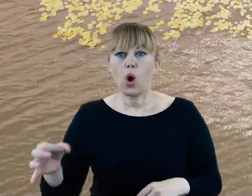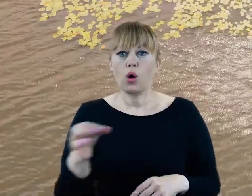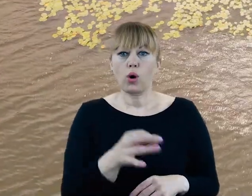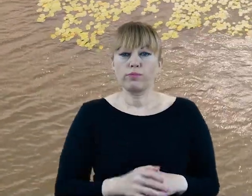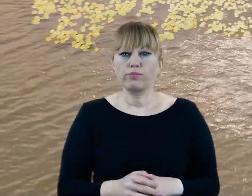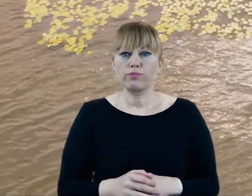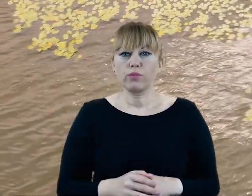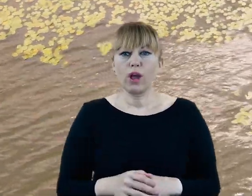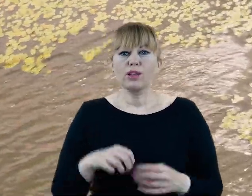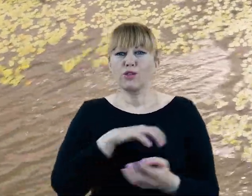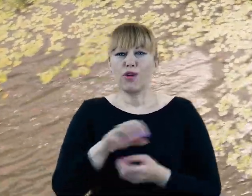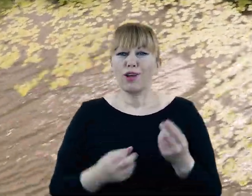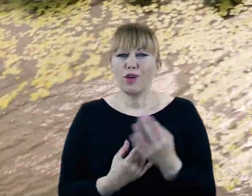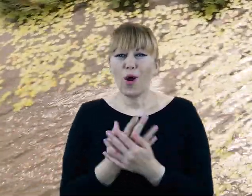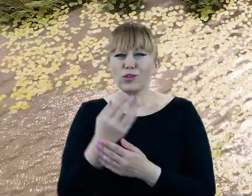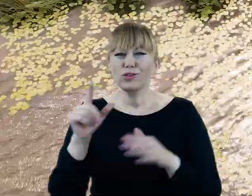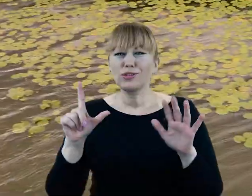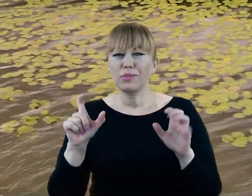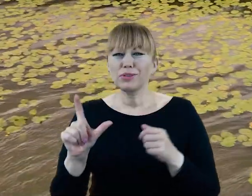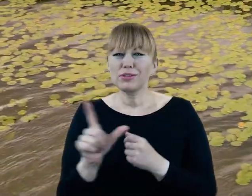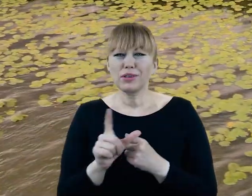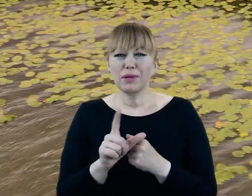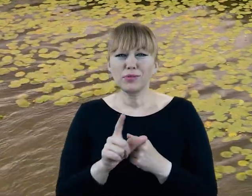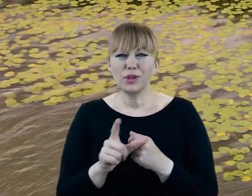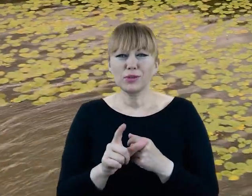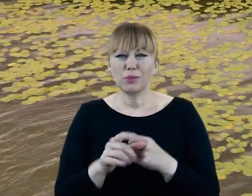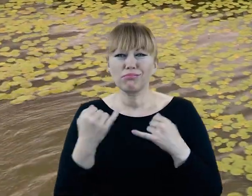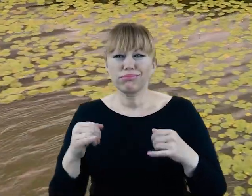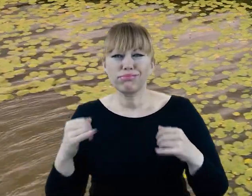Świat roślin Doliny Cybiny liczy 770 dziko rosnących gatunków,